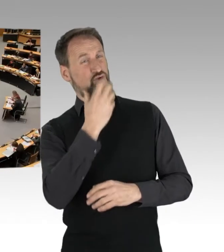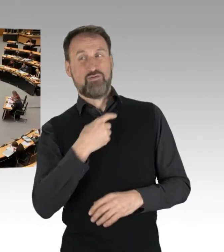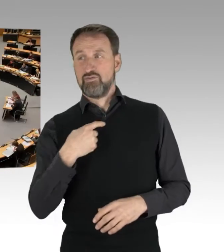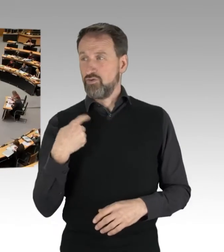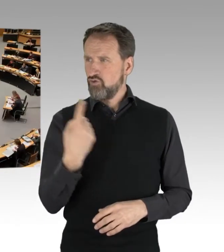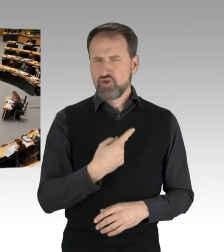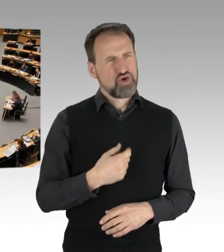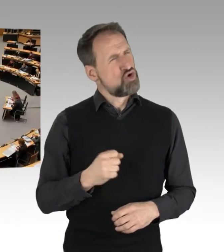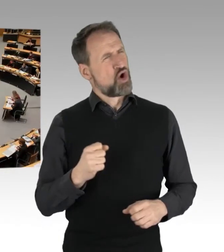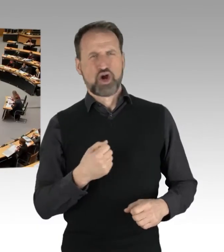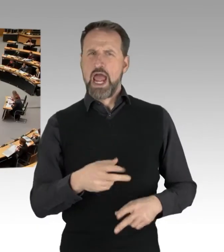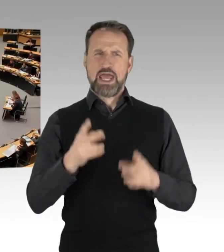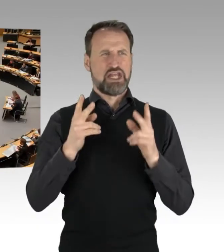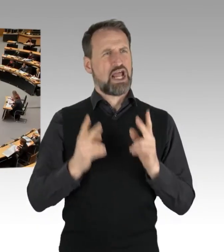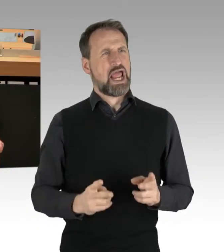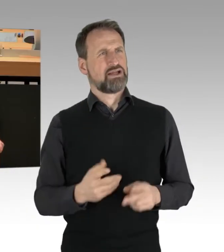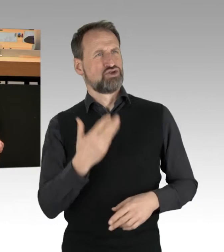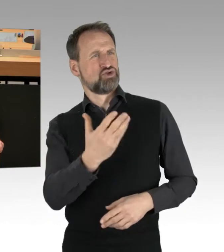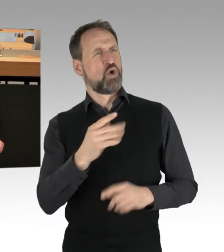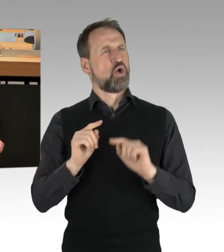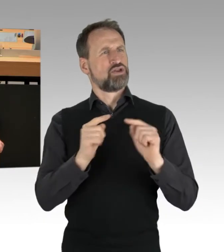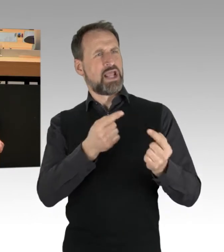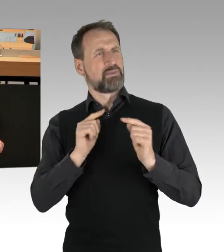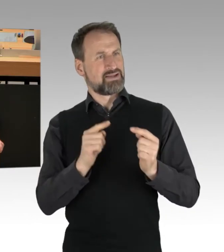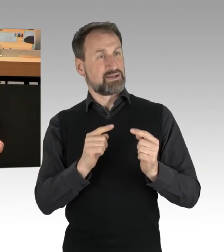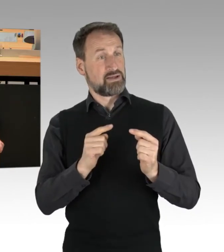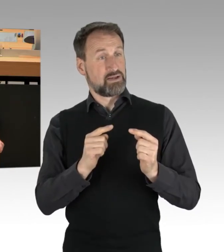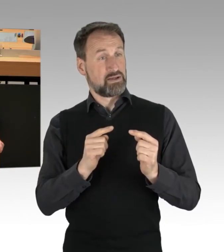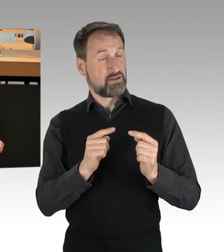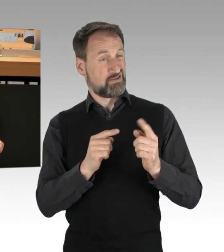so eine Debatte zu führen, dann reihen Sie sich genau ein,